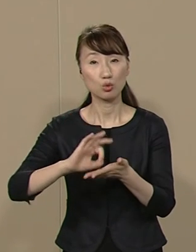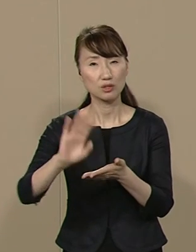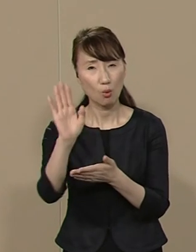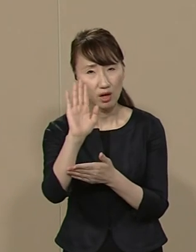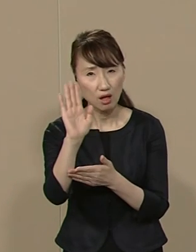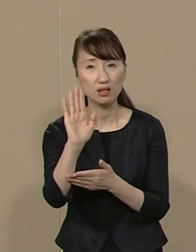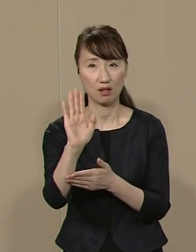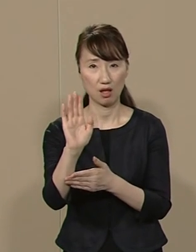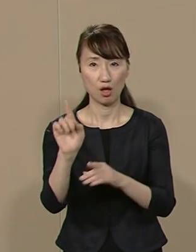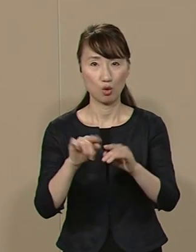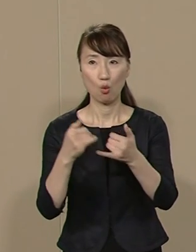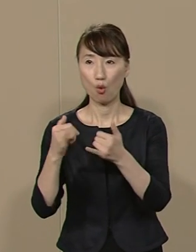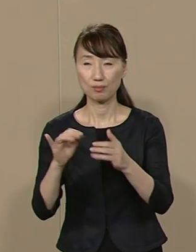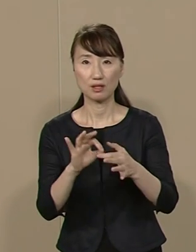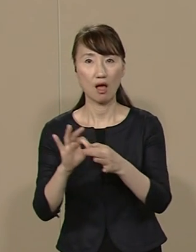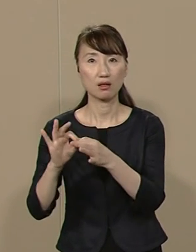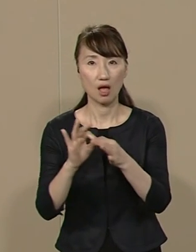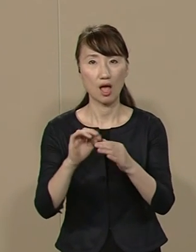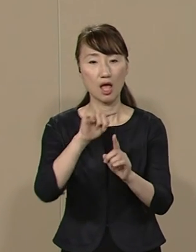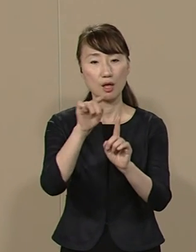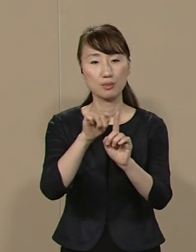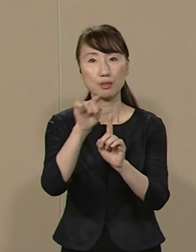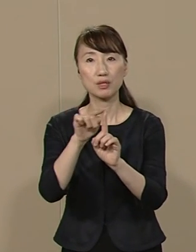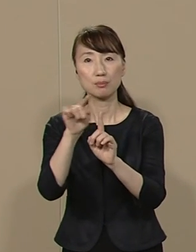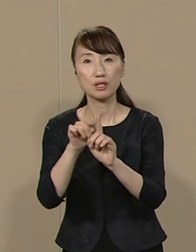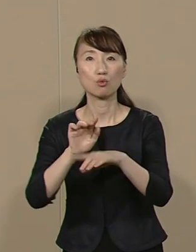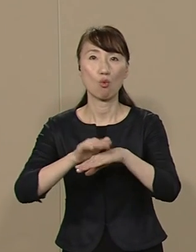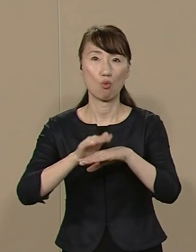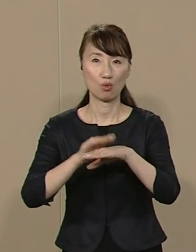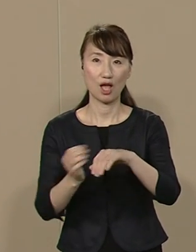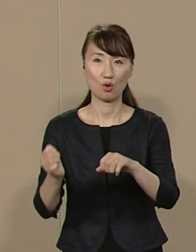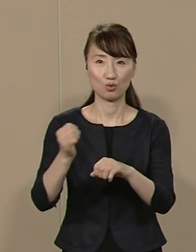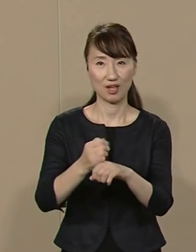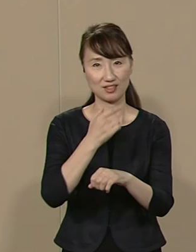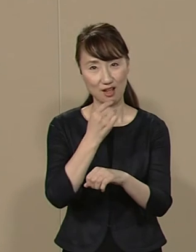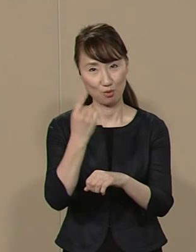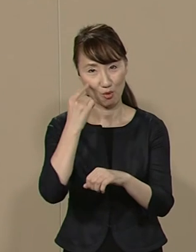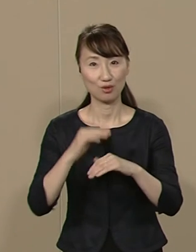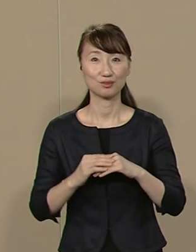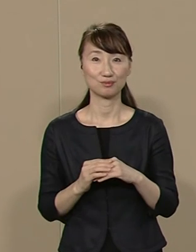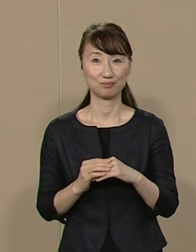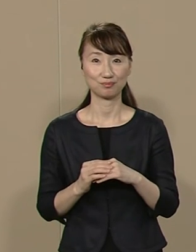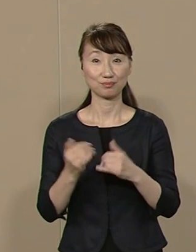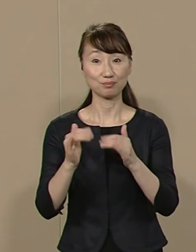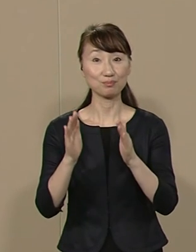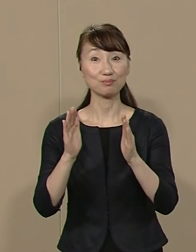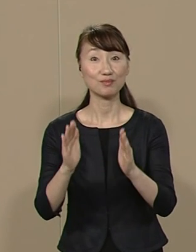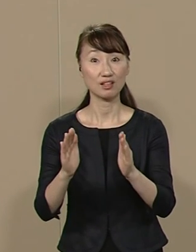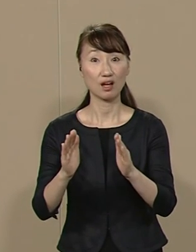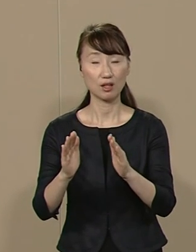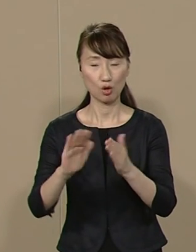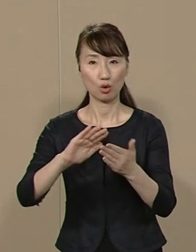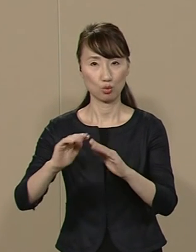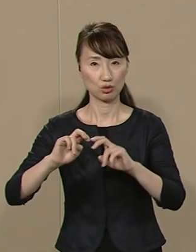公民連携(PPP)の手法で 復元いたします 民間で都市開発に従事し